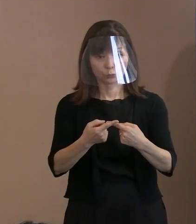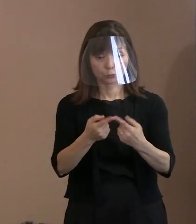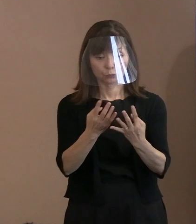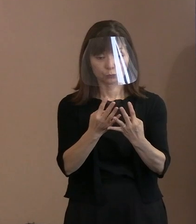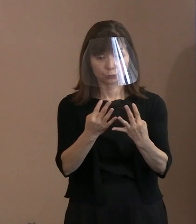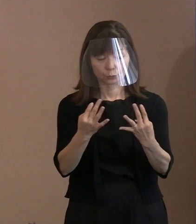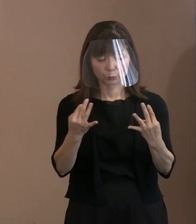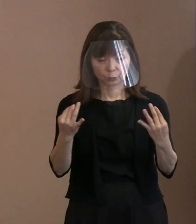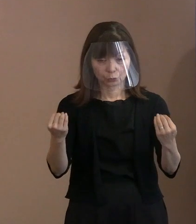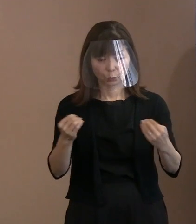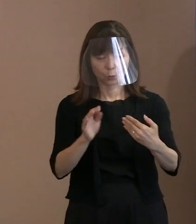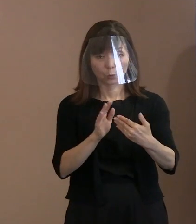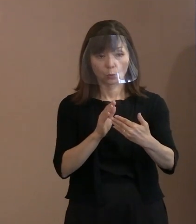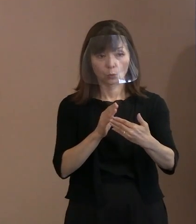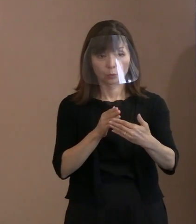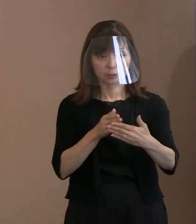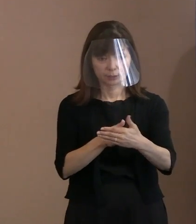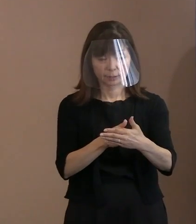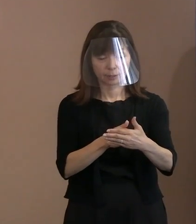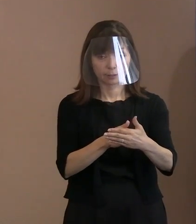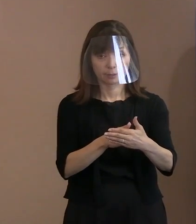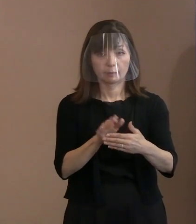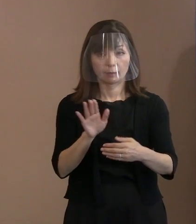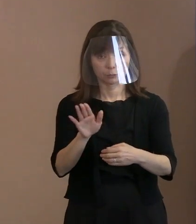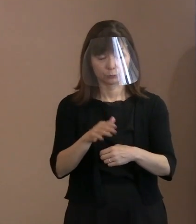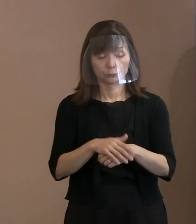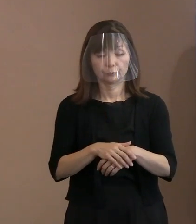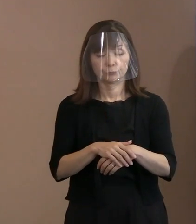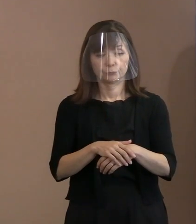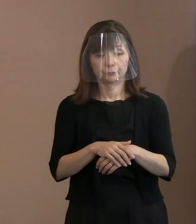重ねて､要人の出席､